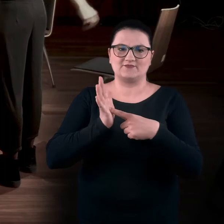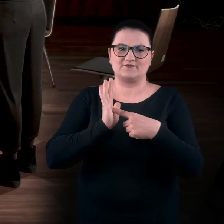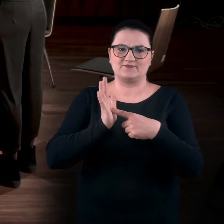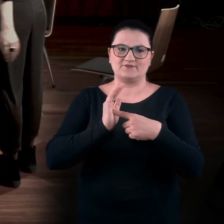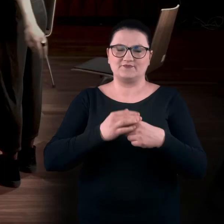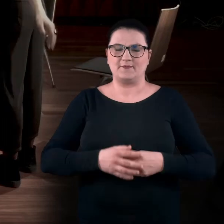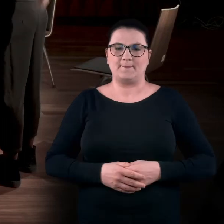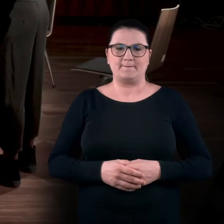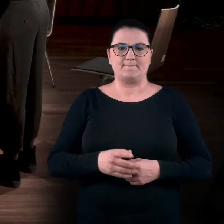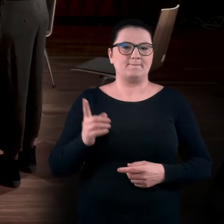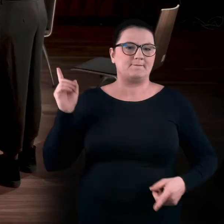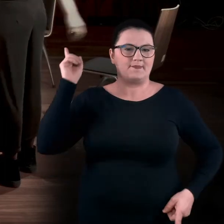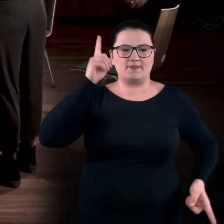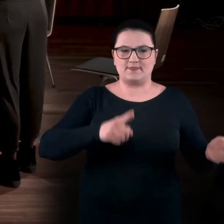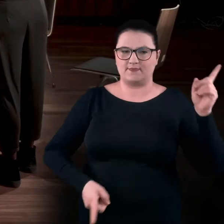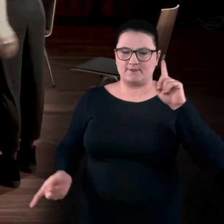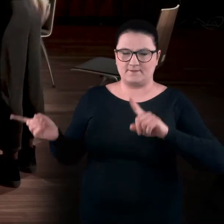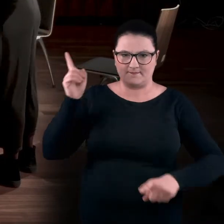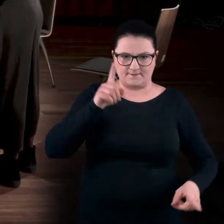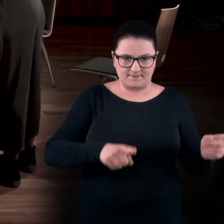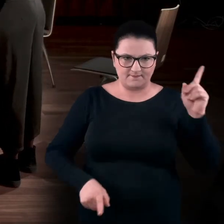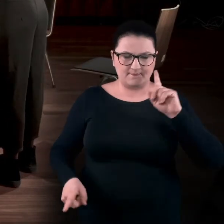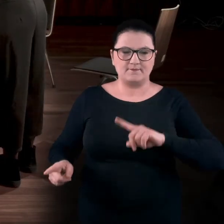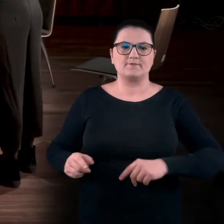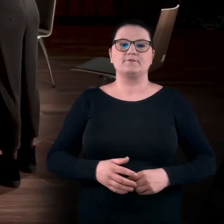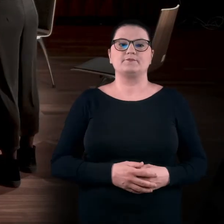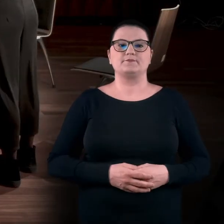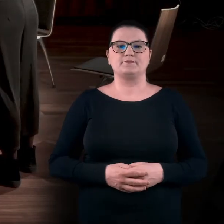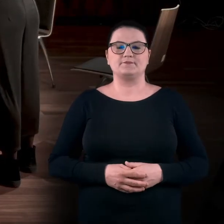To będzie poruszanie obiema wyciągniętymi rękoma,